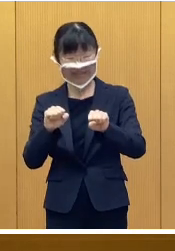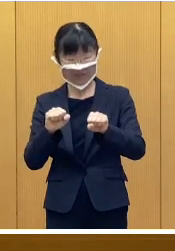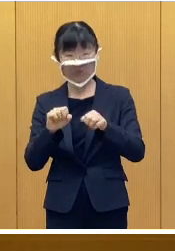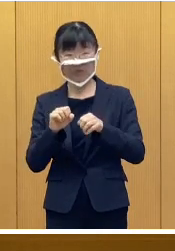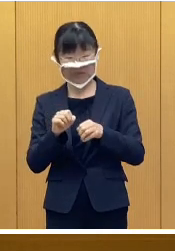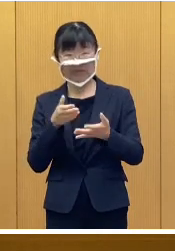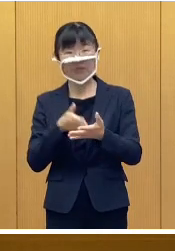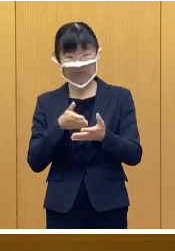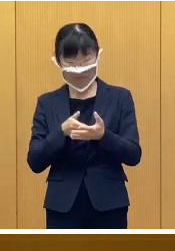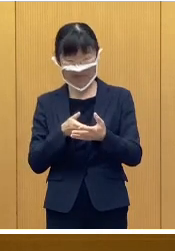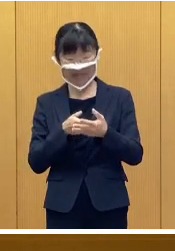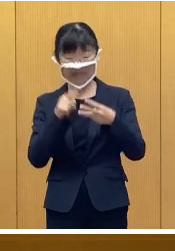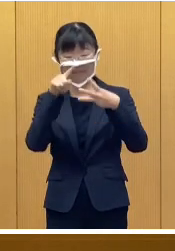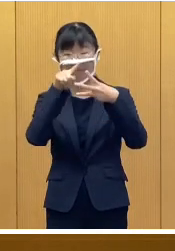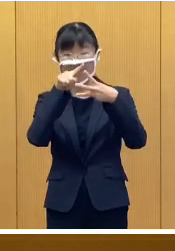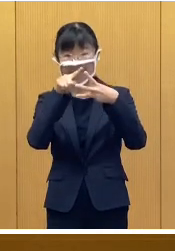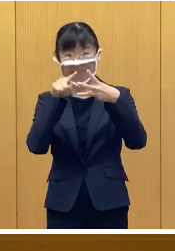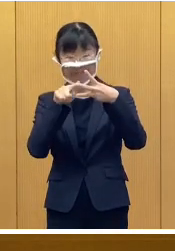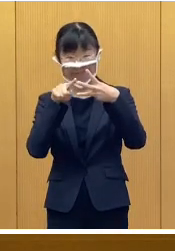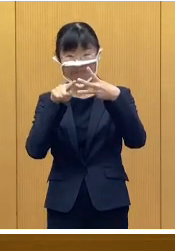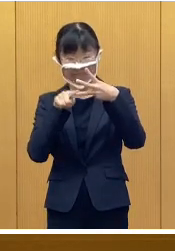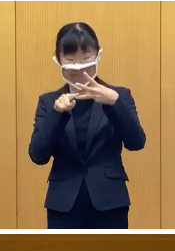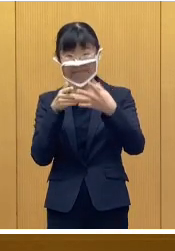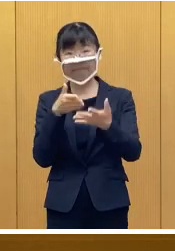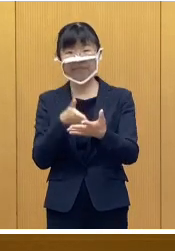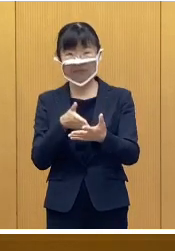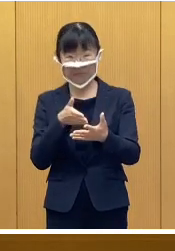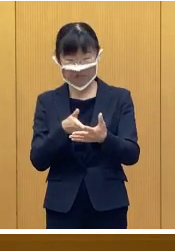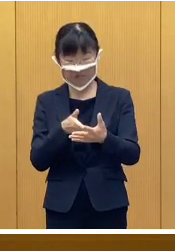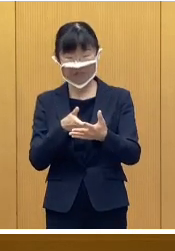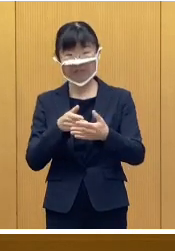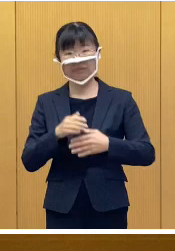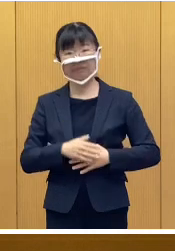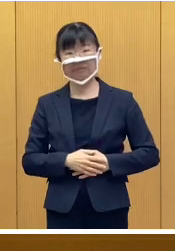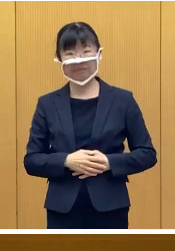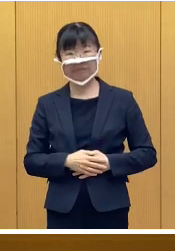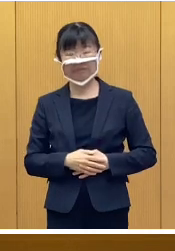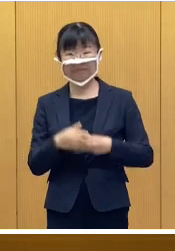順に概略を説明いたします